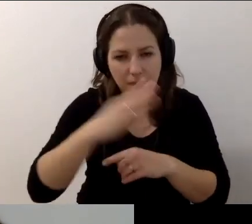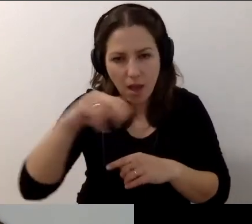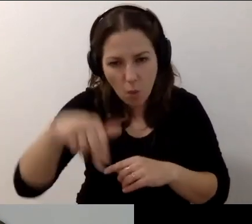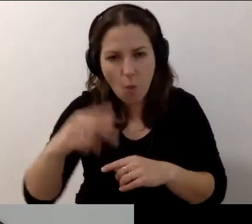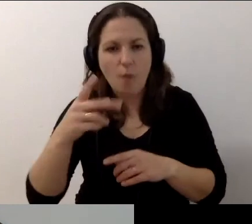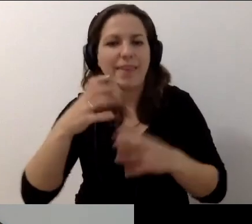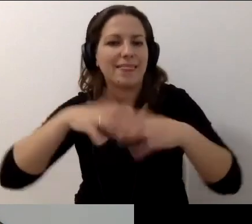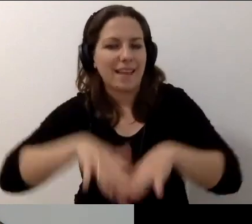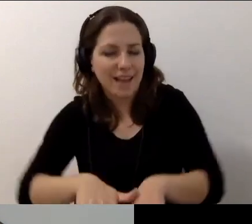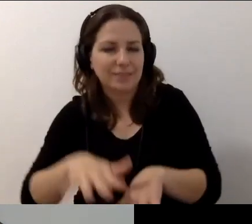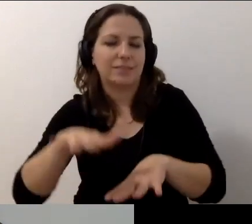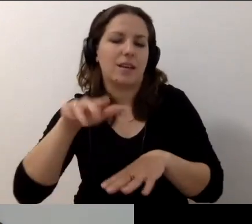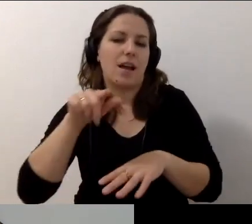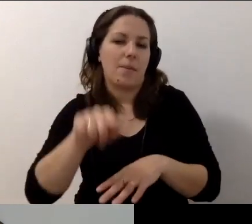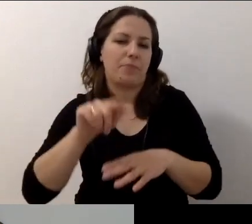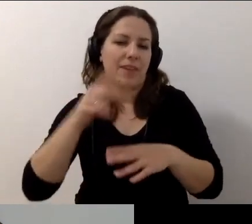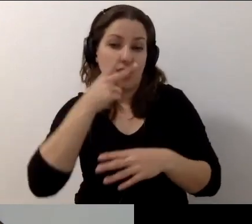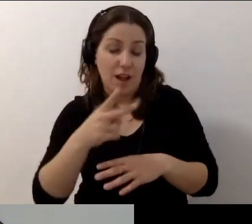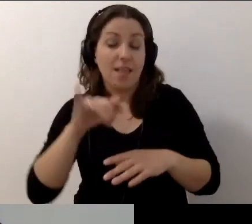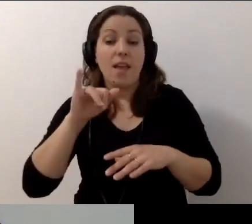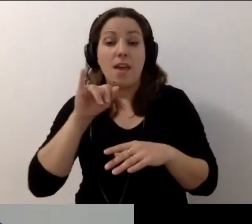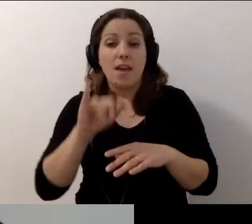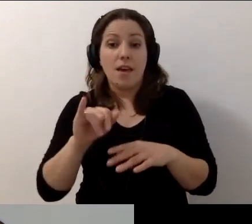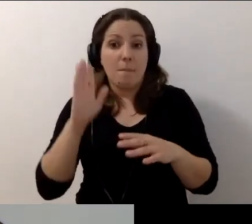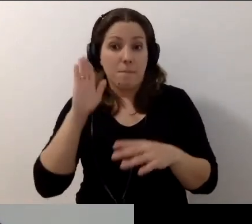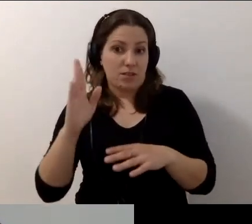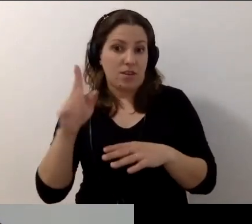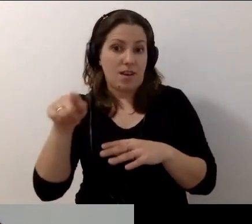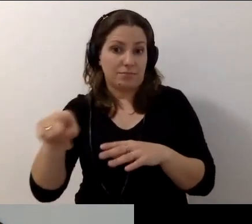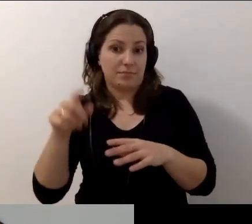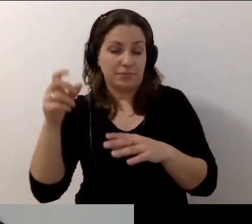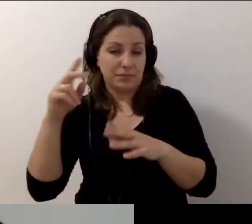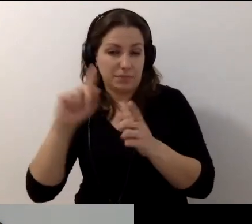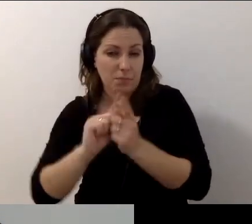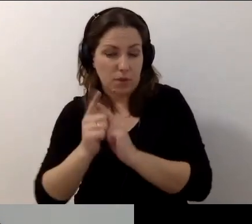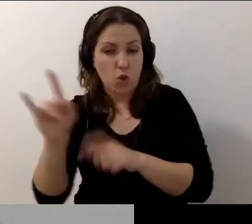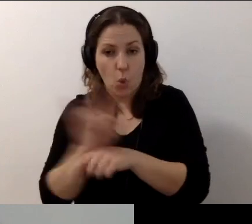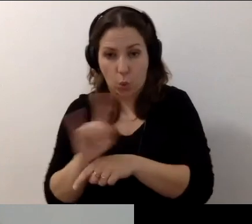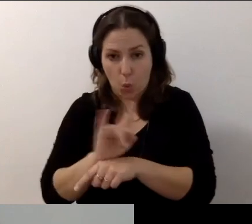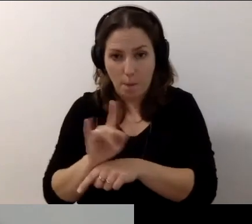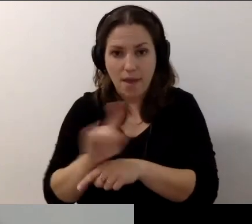Co jeszcze mogę powiedzieć? Będzie retransmisja ze spotkania. Na YouTubie Warszawskiej Akademii Dostępności